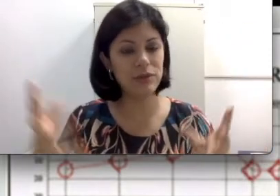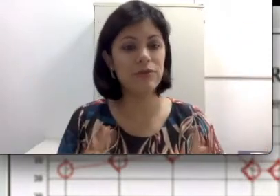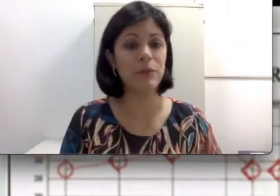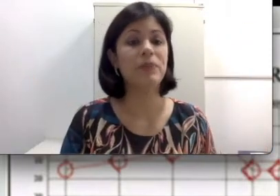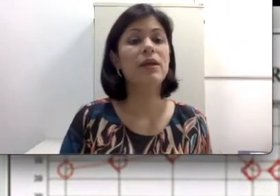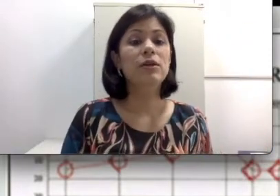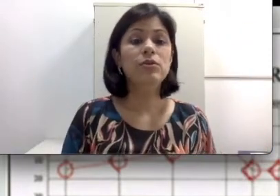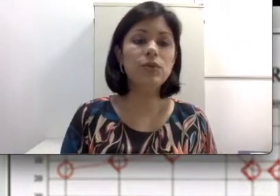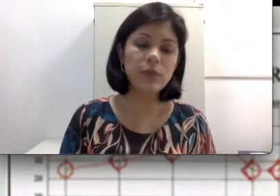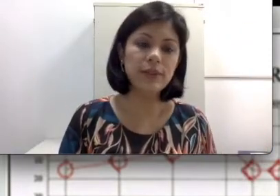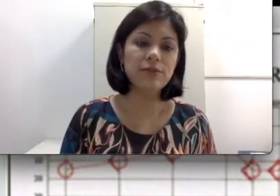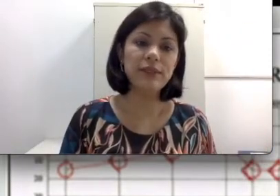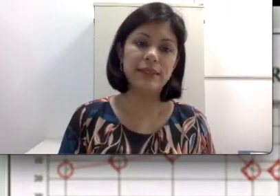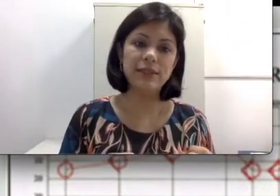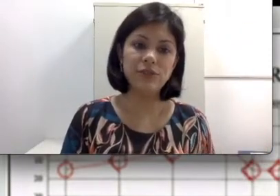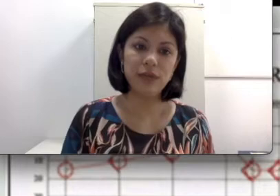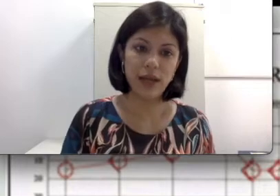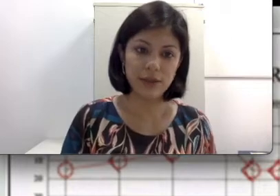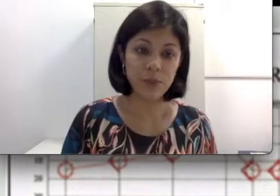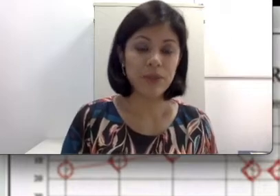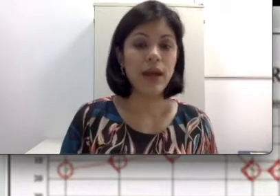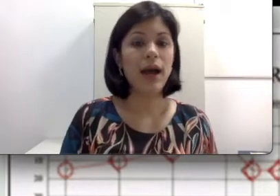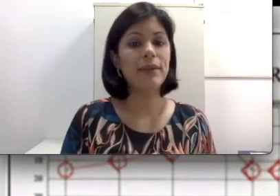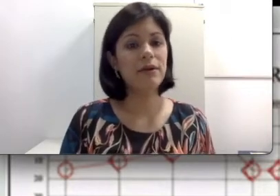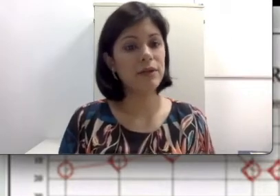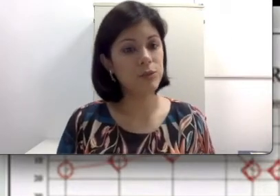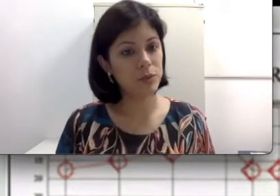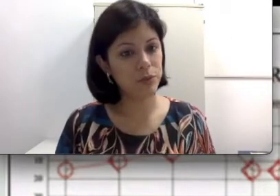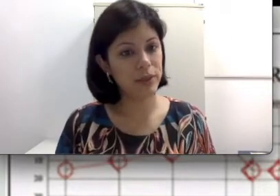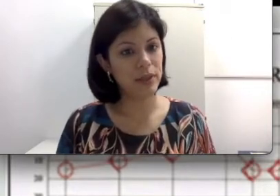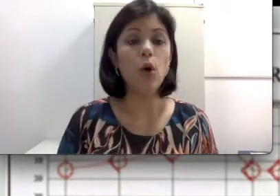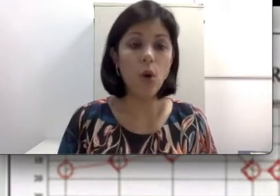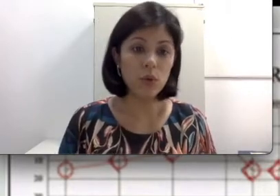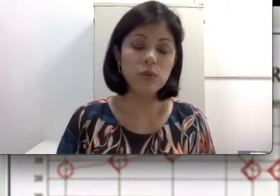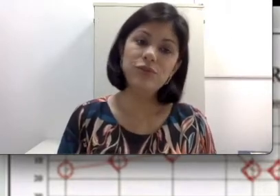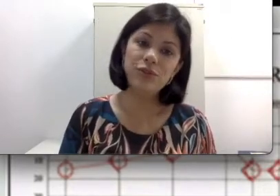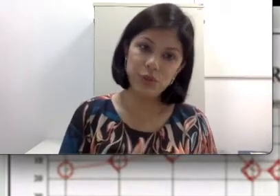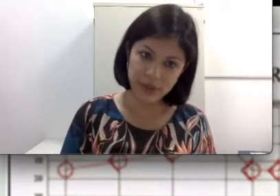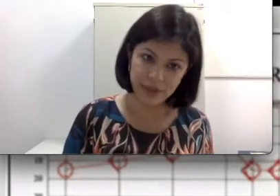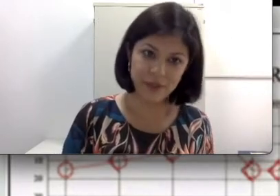está ali perdido. Tudo isso vai ser identificado através de uma audiometria ou de um exame